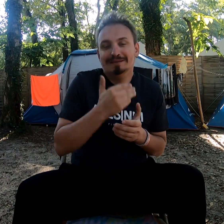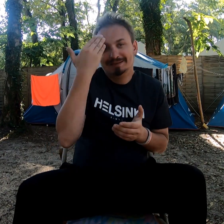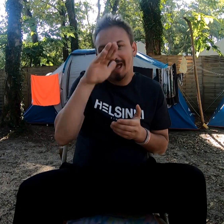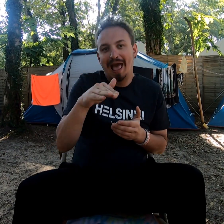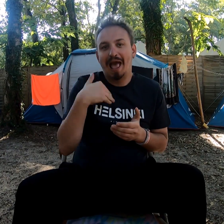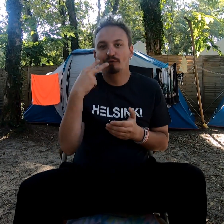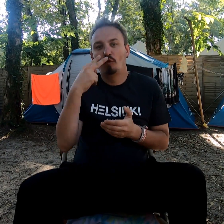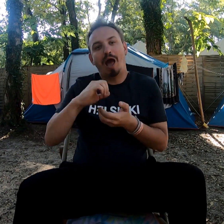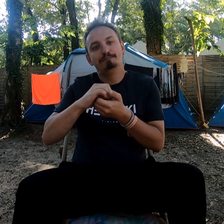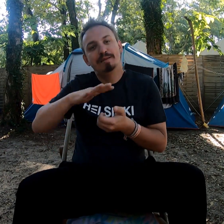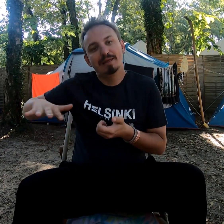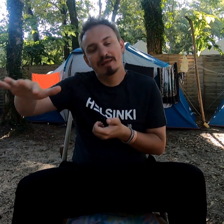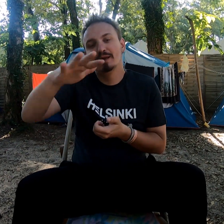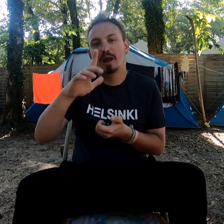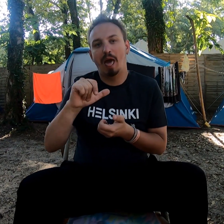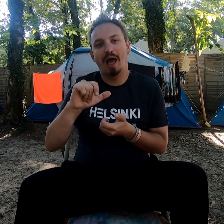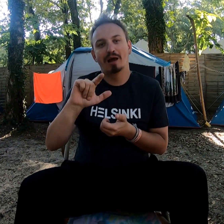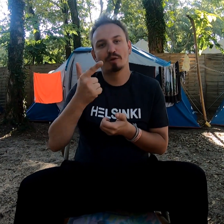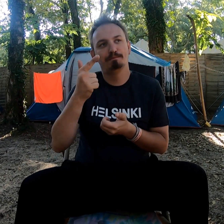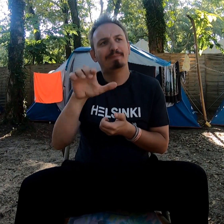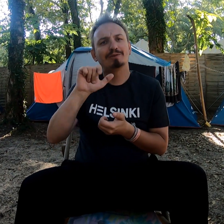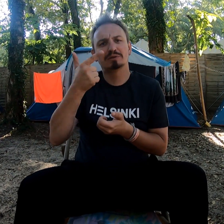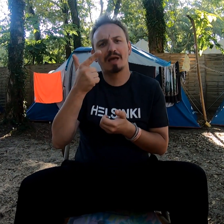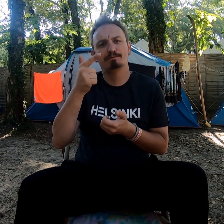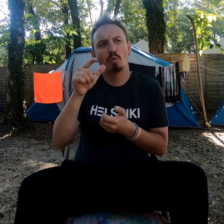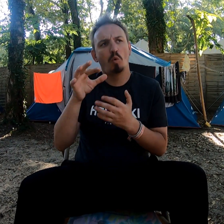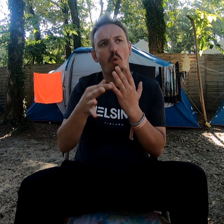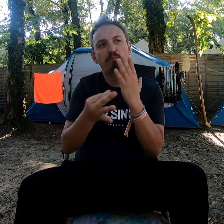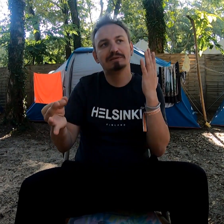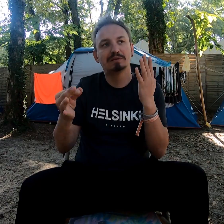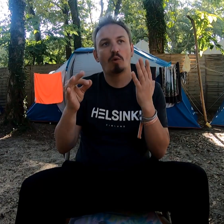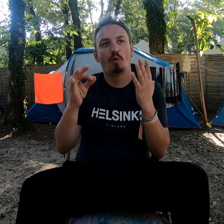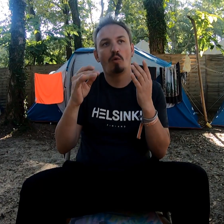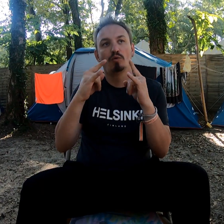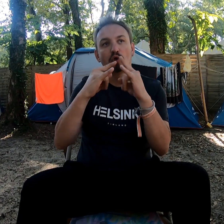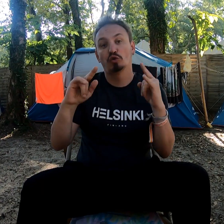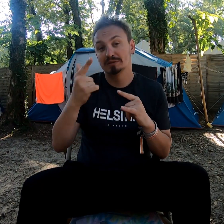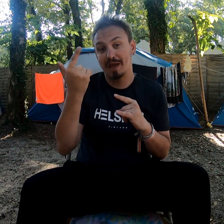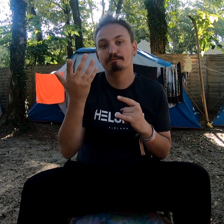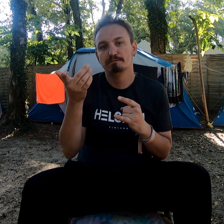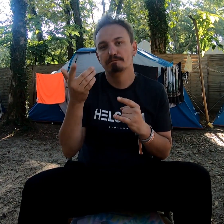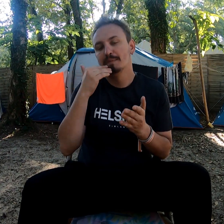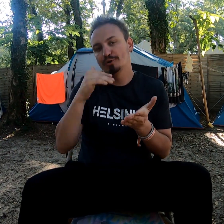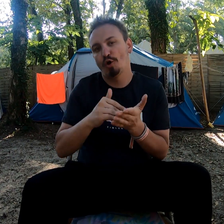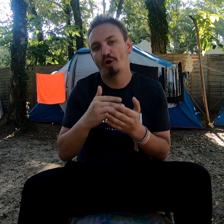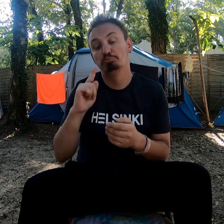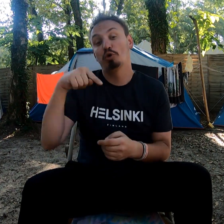Je sais que mes amis ont pris la deuxième option avec des meilleures tentes.